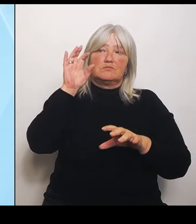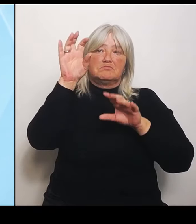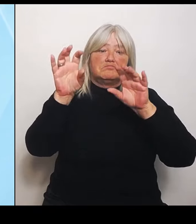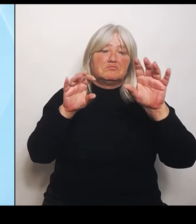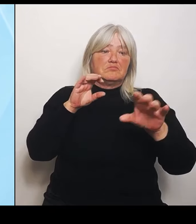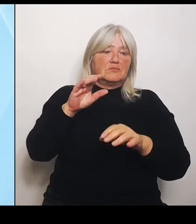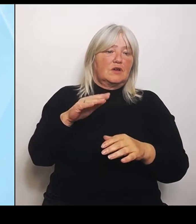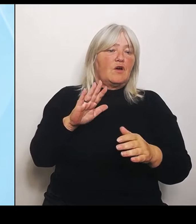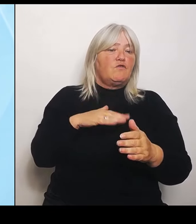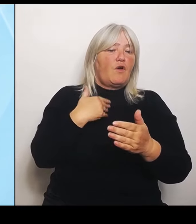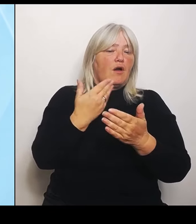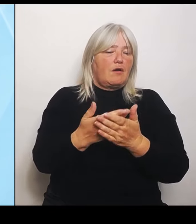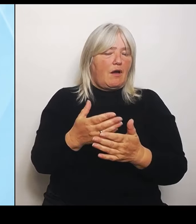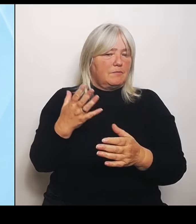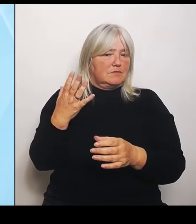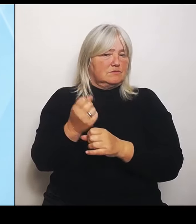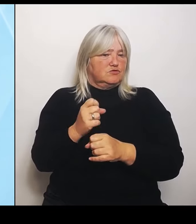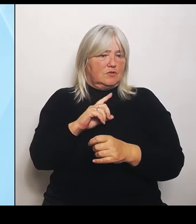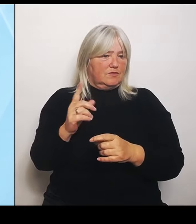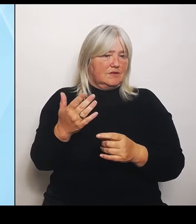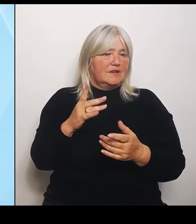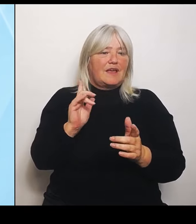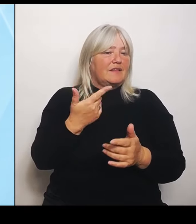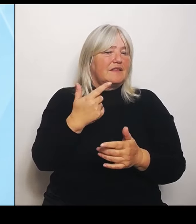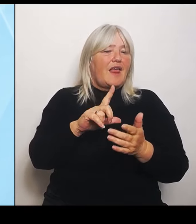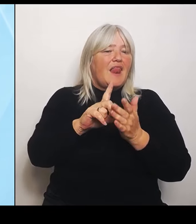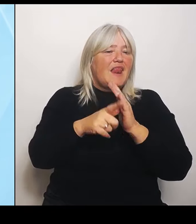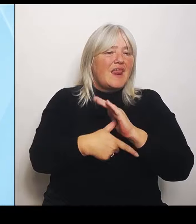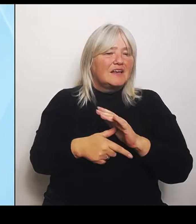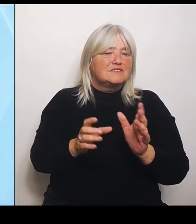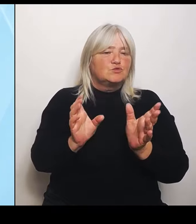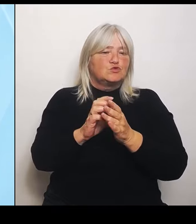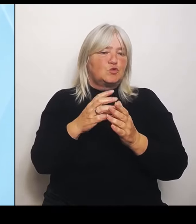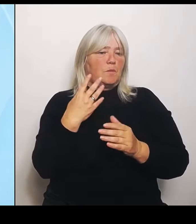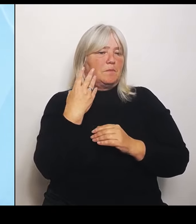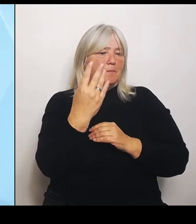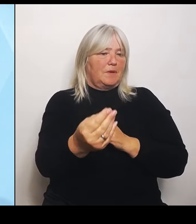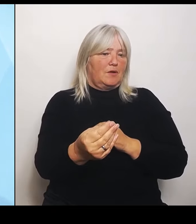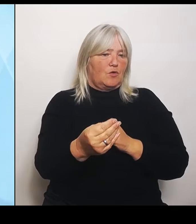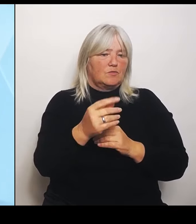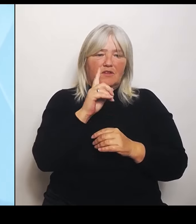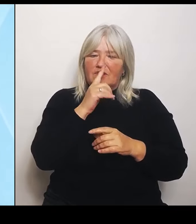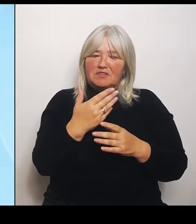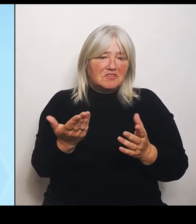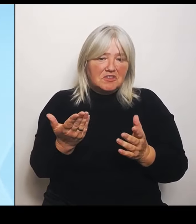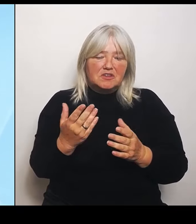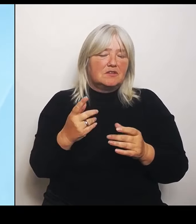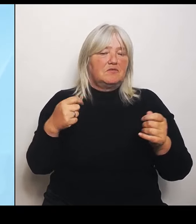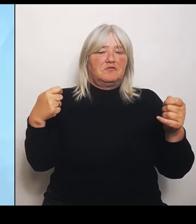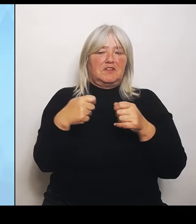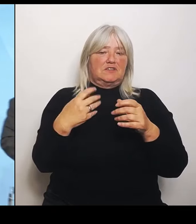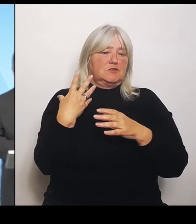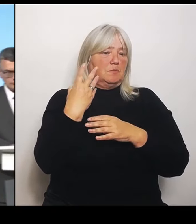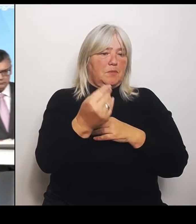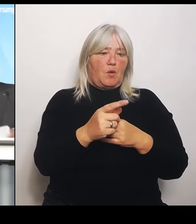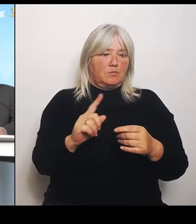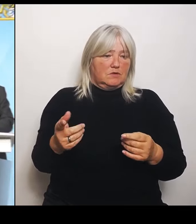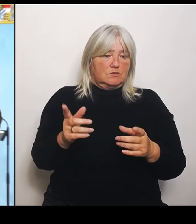Wenn sie die nicht zugeteilt bekommen, werden sie nicht finanziert und dann gehen sie vom Netz. (Rednerwechsel) Weitere Fragen sehe ich nicht.